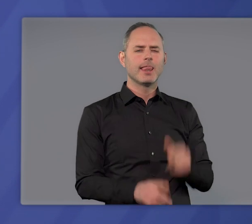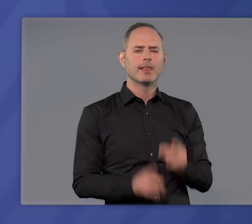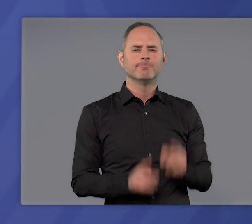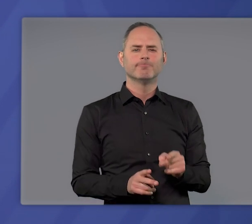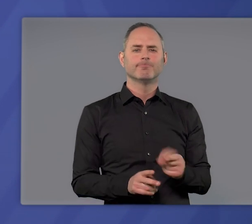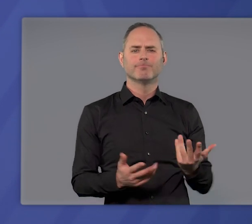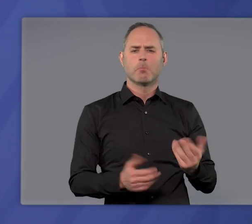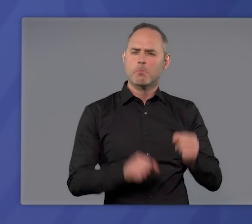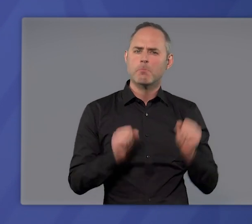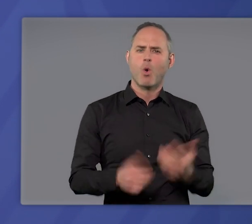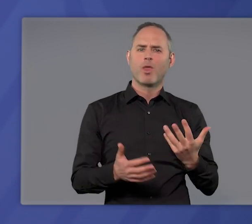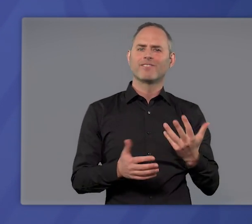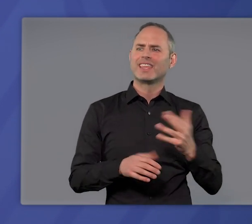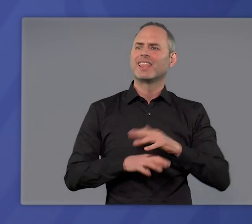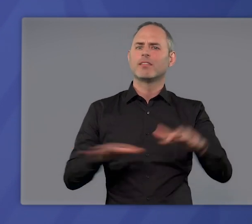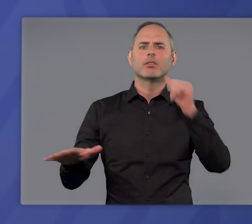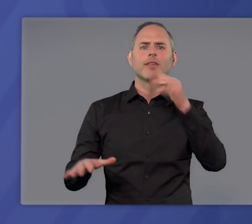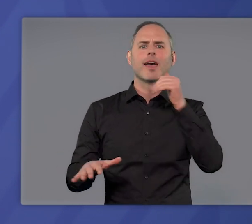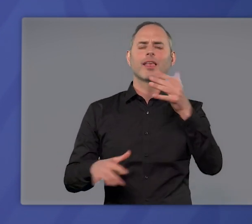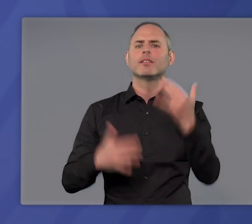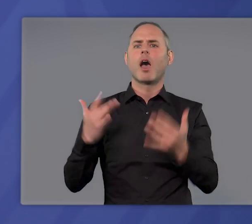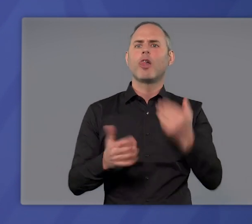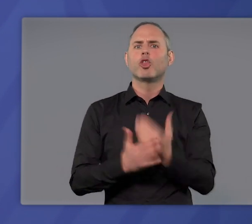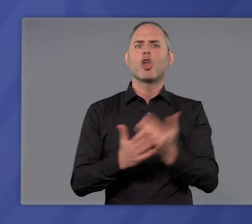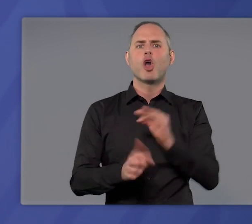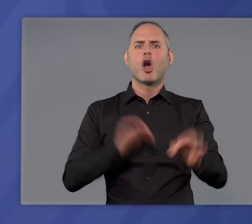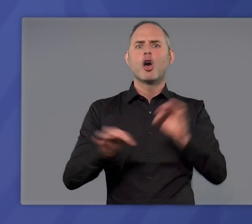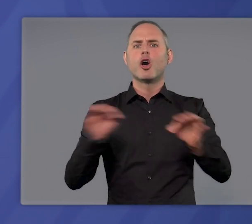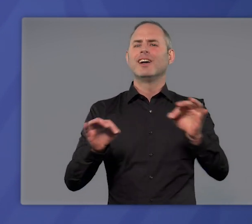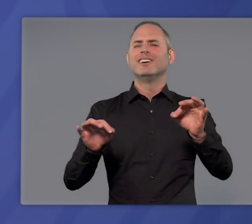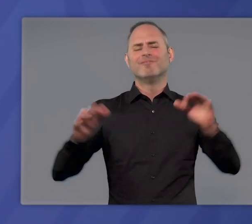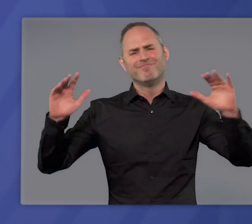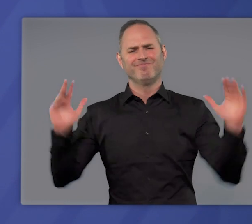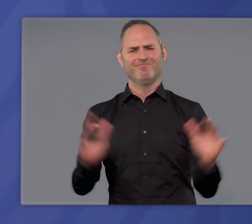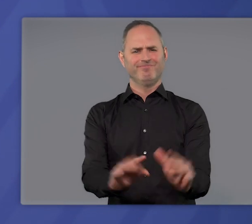so schnell wie möglich die Zahl der täglichen Neuinfektionen wieder auf ein Maß zu begrenzen,